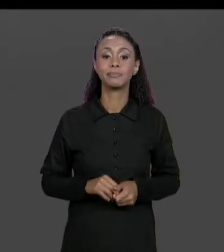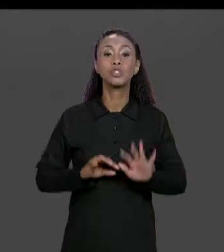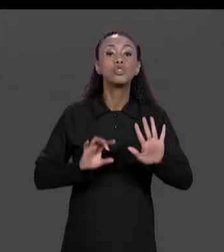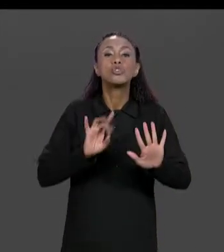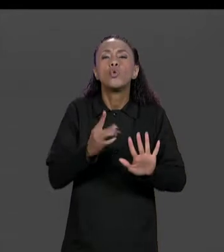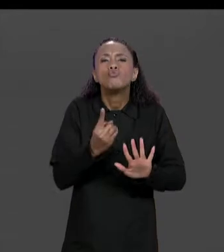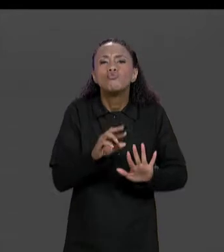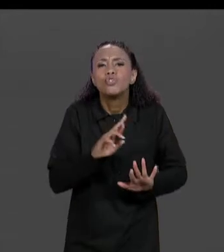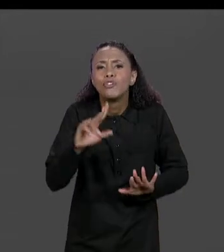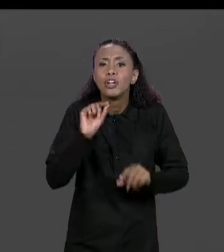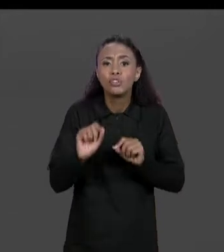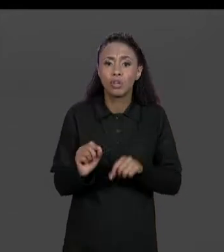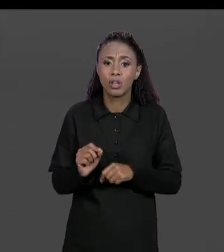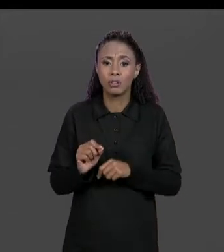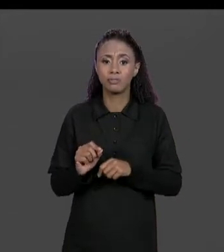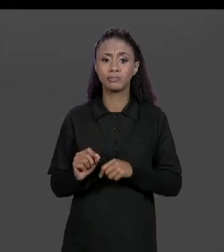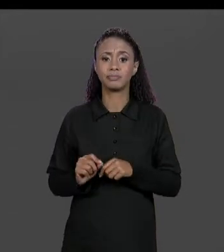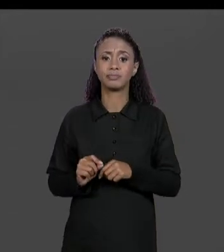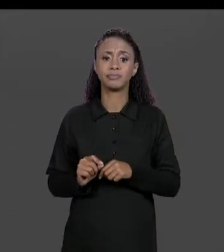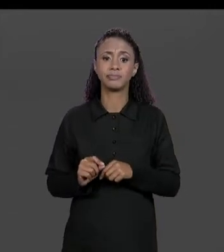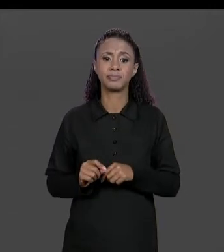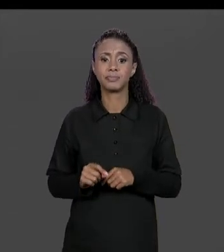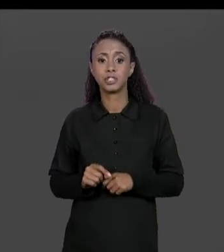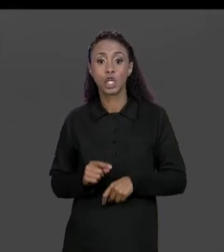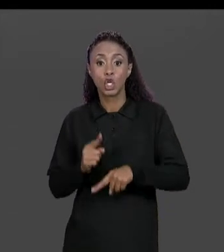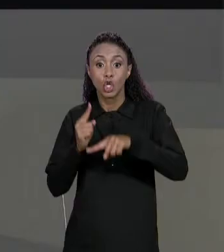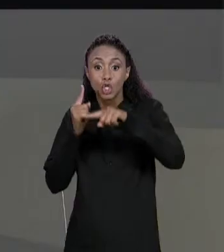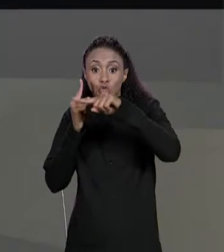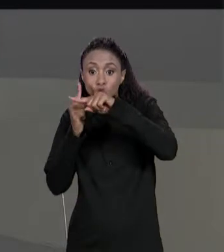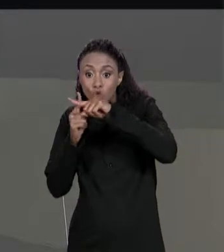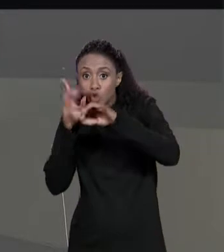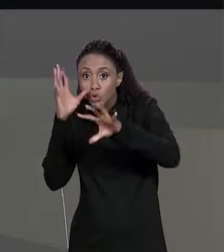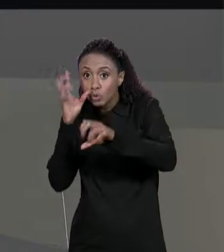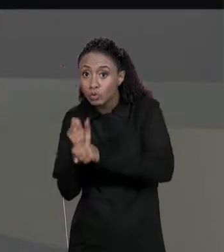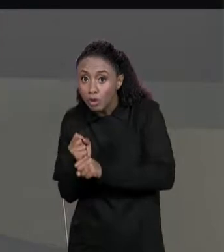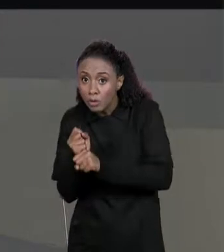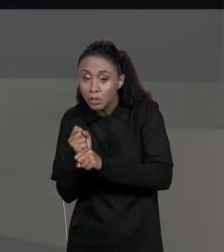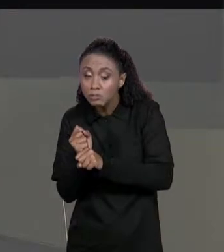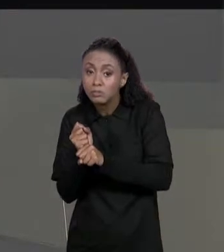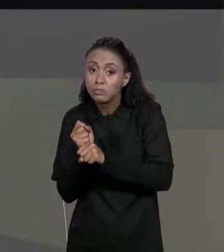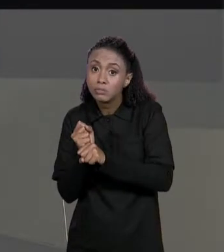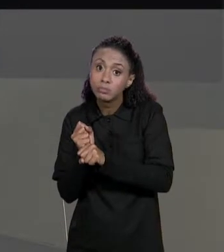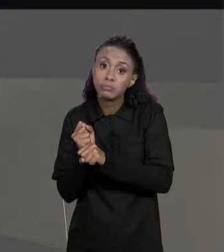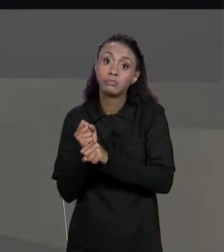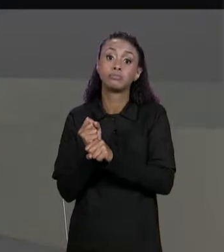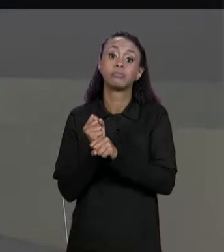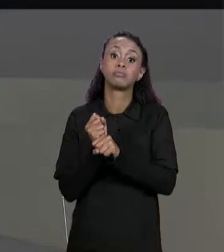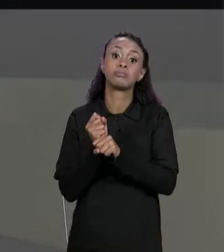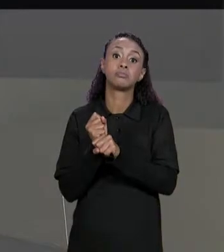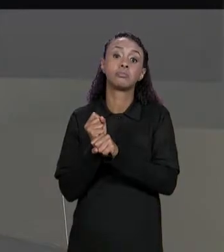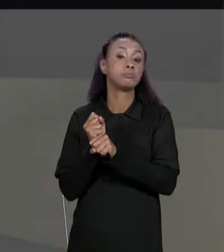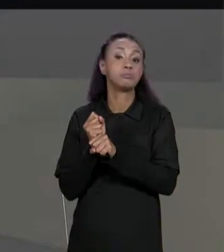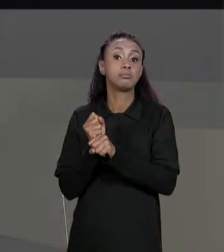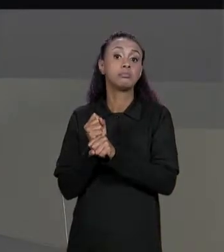DIFERENÇA QUE AO INVÉS DE USAR UMA SOMA DOS ELEMENTOS DAS MATRIZES QUE ESTÃO SENDO... QUE SÃO PASSADAS COMO ENTRADA A GENTE VAI FAZER A SUBTRAÇÃO.